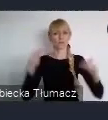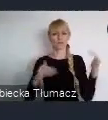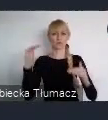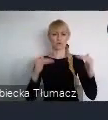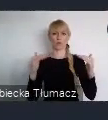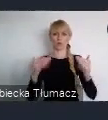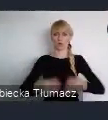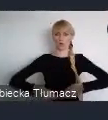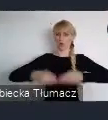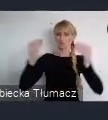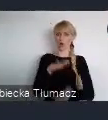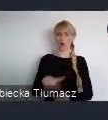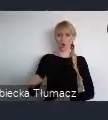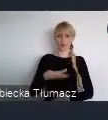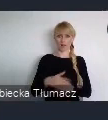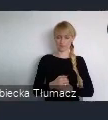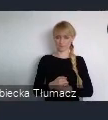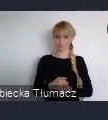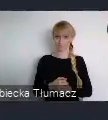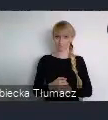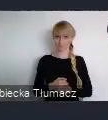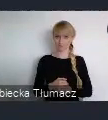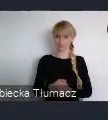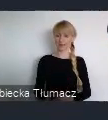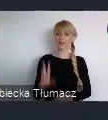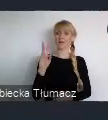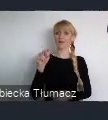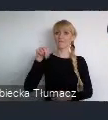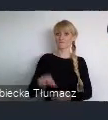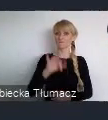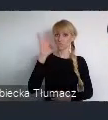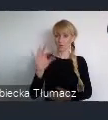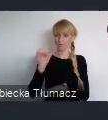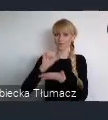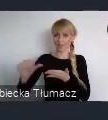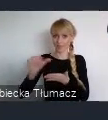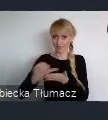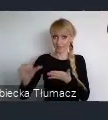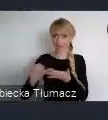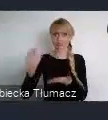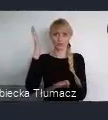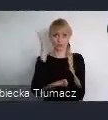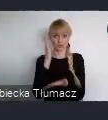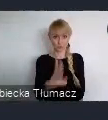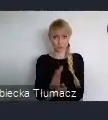Po WUF11 pozostanie trwałe dziedzictwo w postaci katalogu działań.